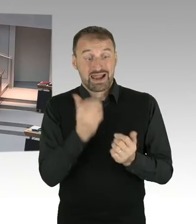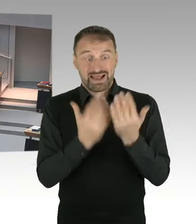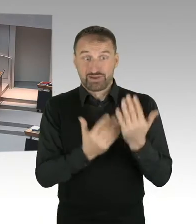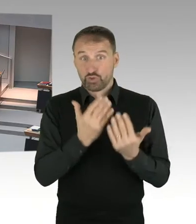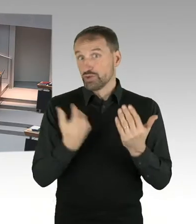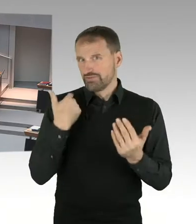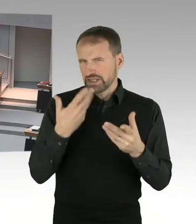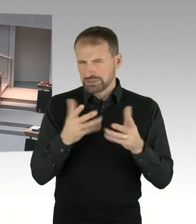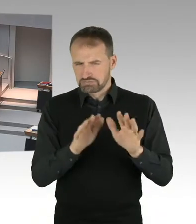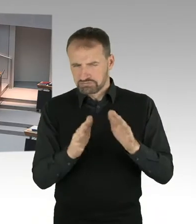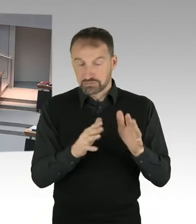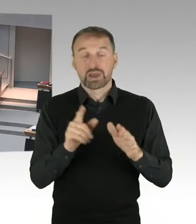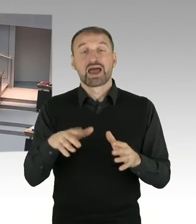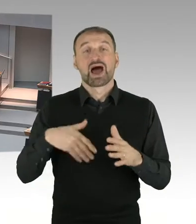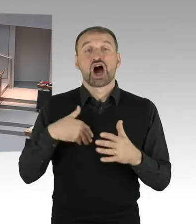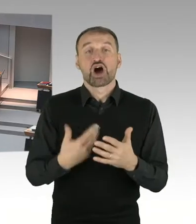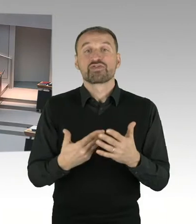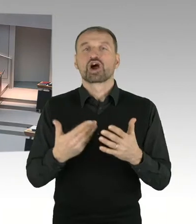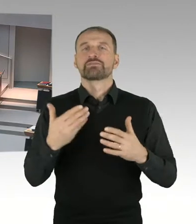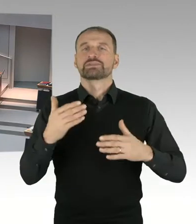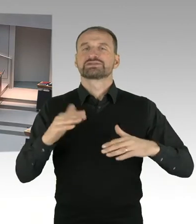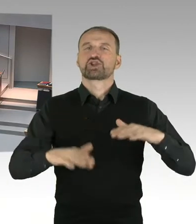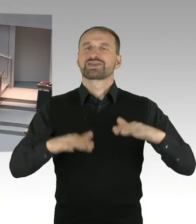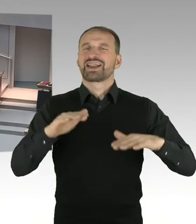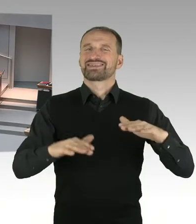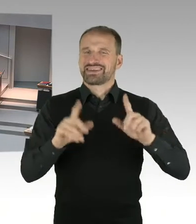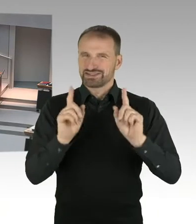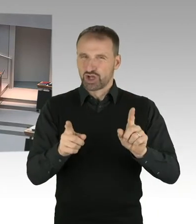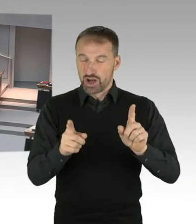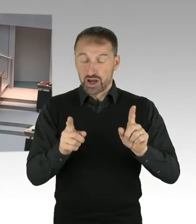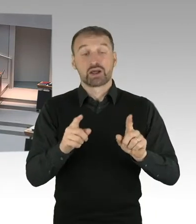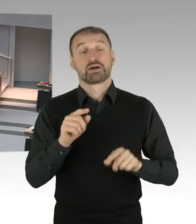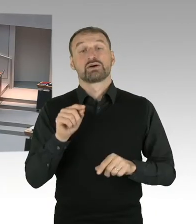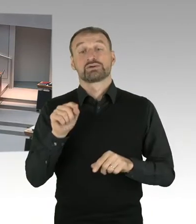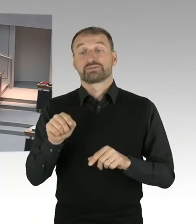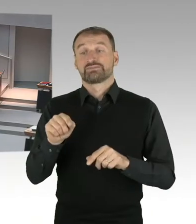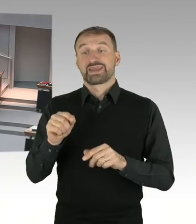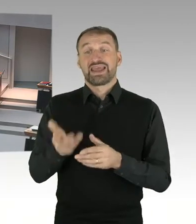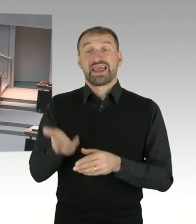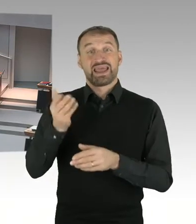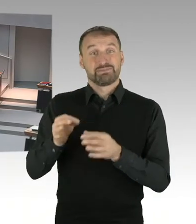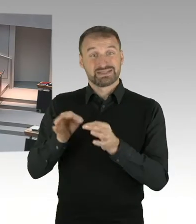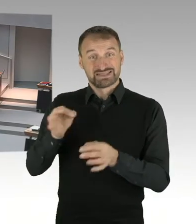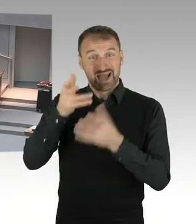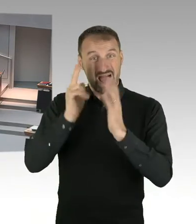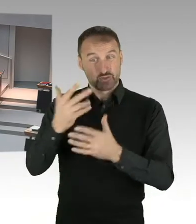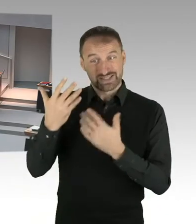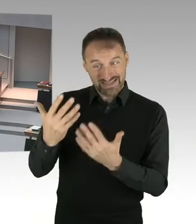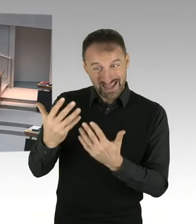von 810 auf etwa 500, oder 490. Das heißt also, es wird eine deutliche Senkung stattfinden,